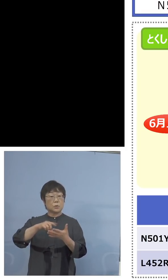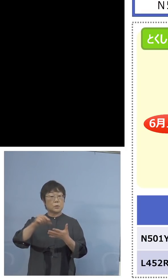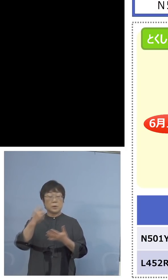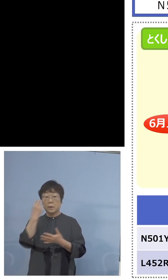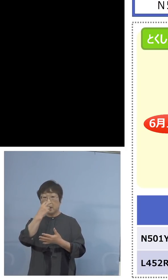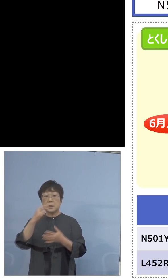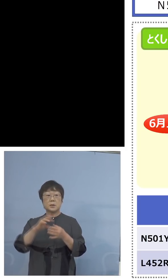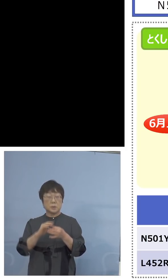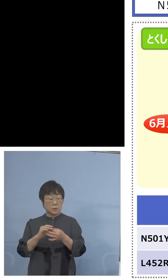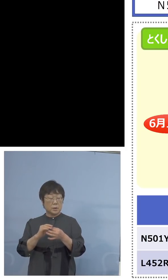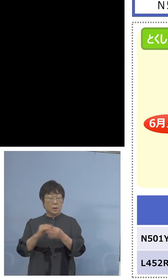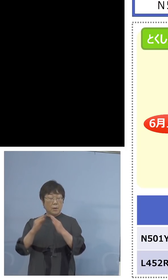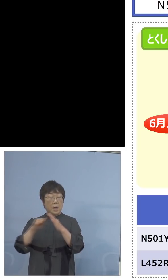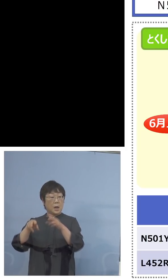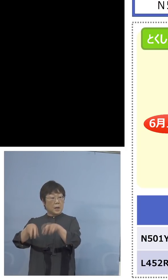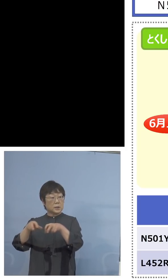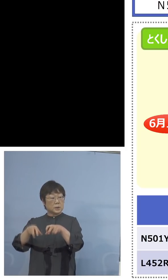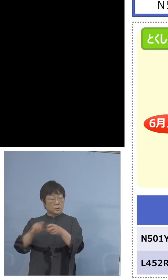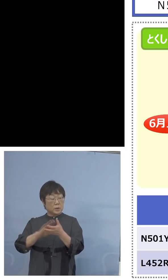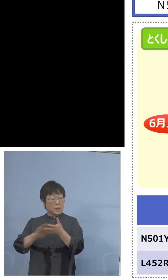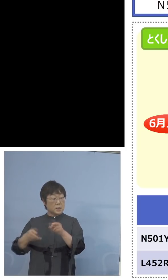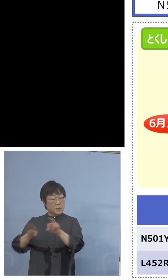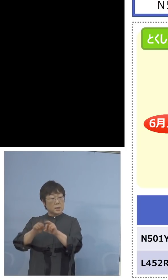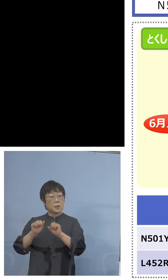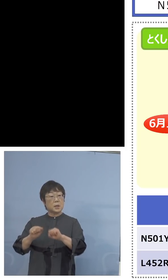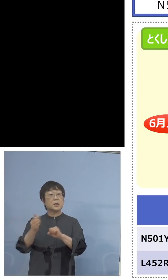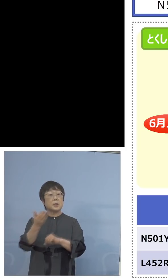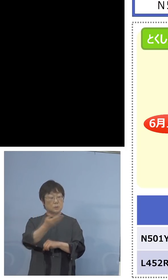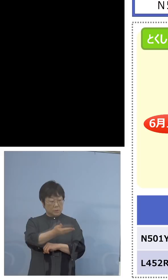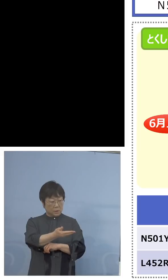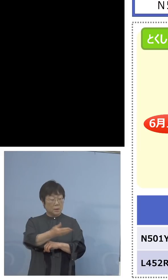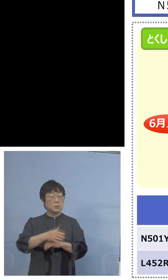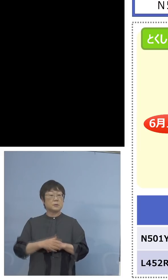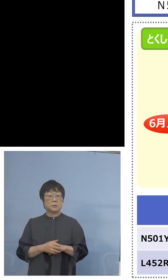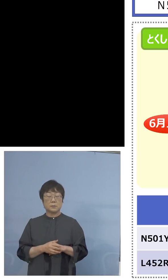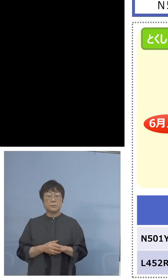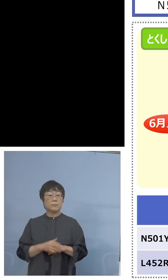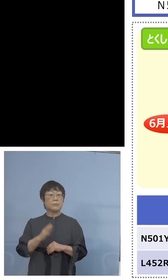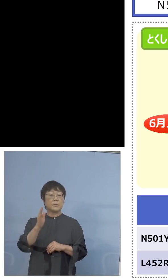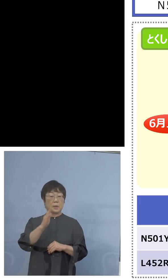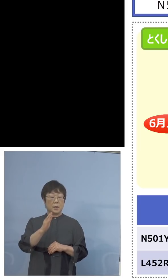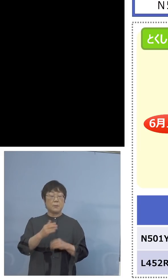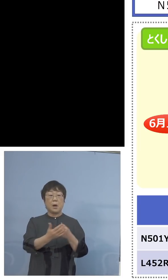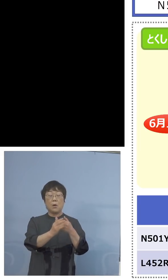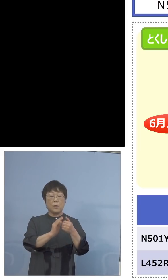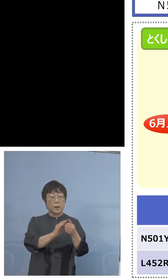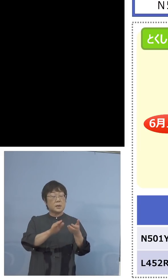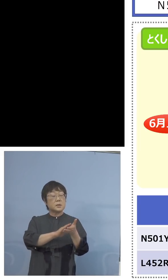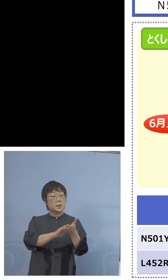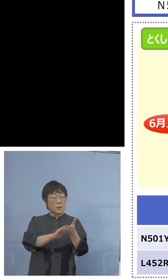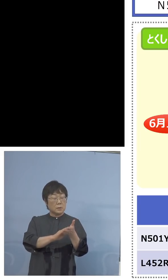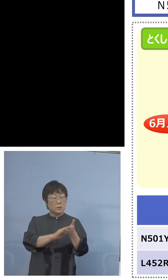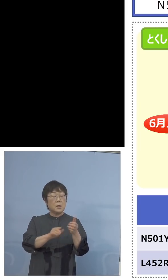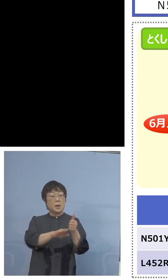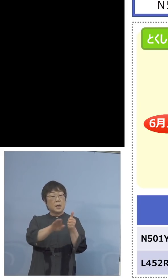家畜防疫衛生センターでやっているのですか （知事） 今は保健製薬環境センターで24、